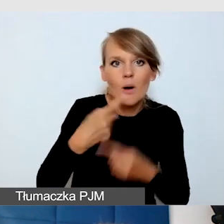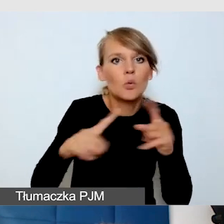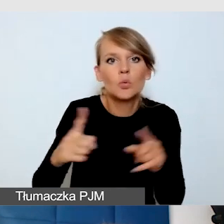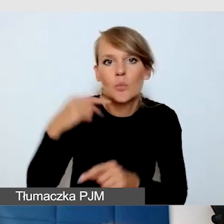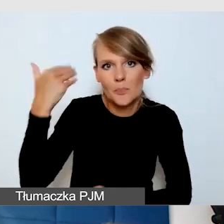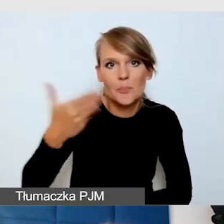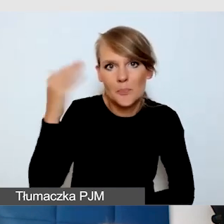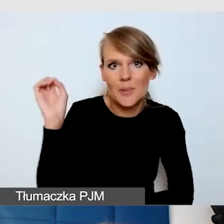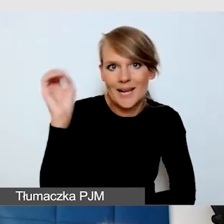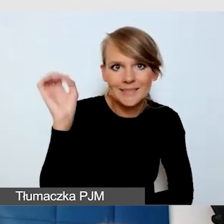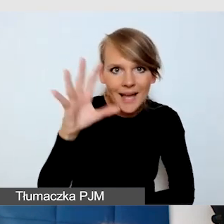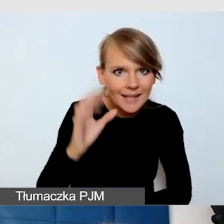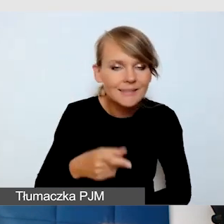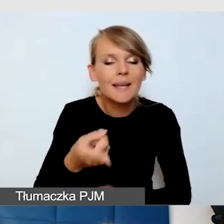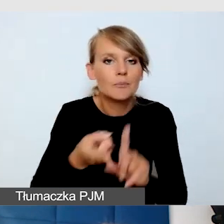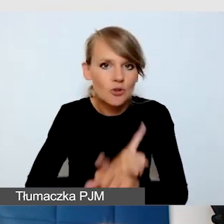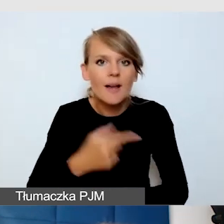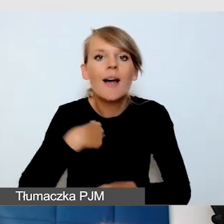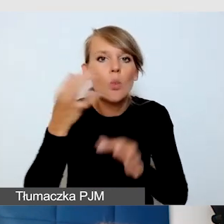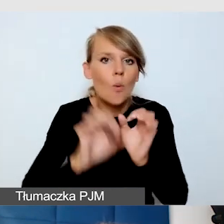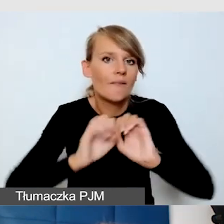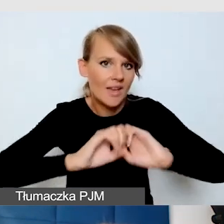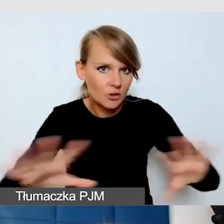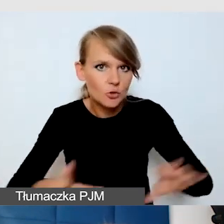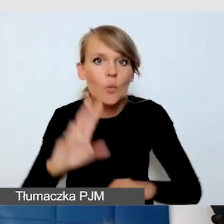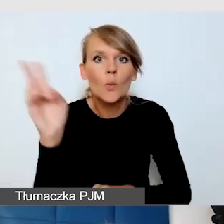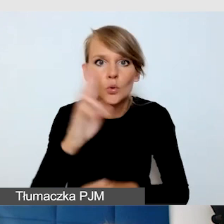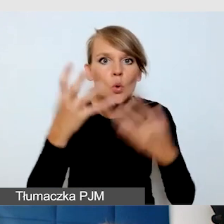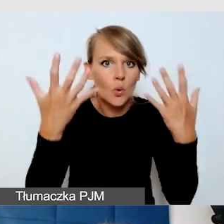i dokładnie opowiedziałam wszystkim, którzy chcą zabrać głos, o co muszą zadbać.